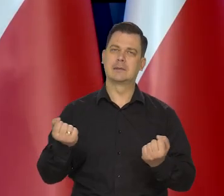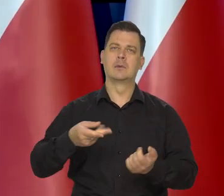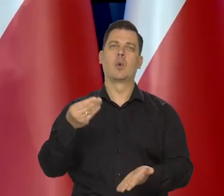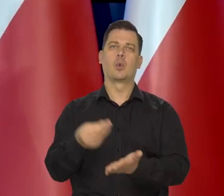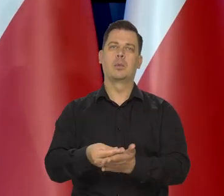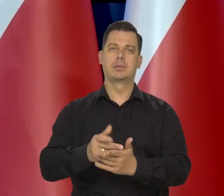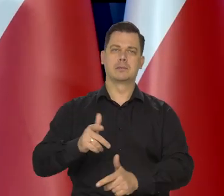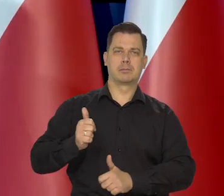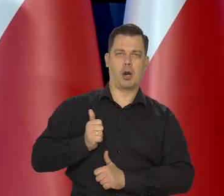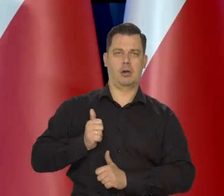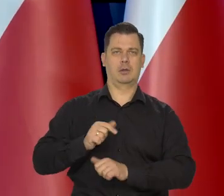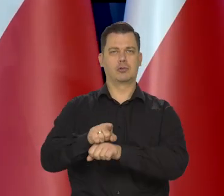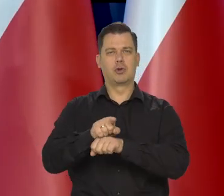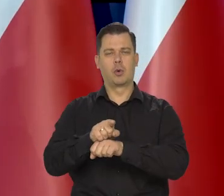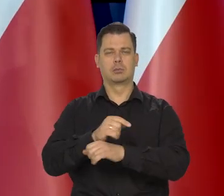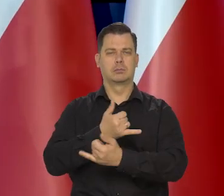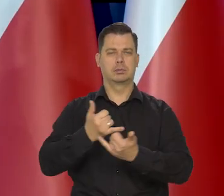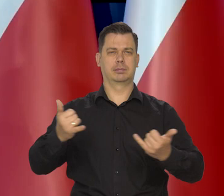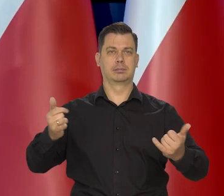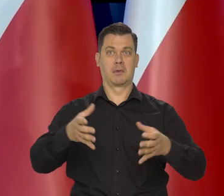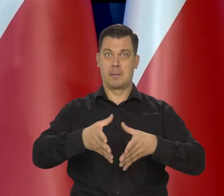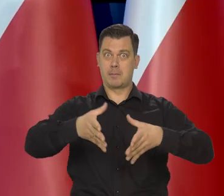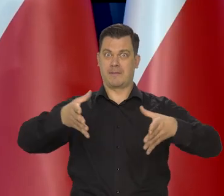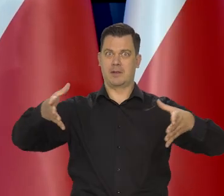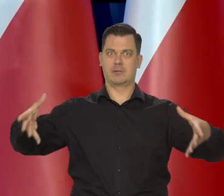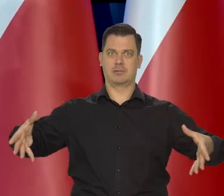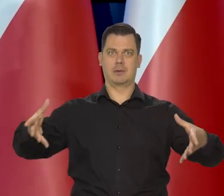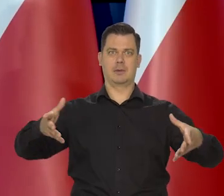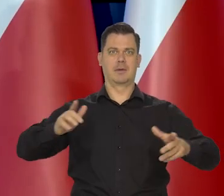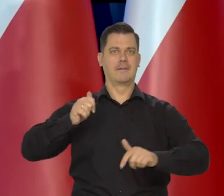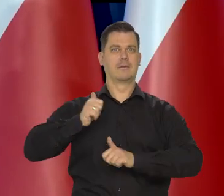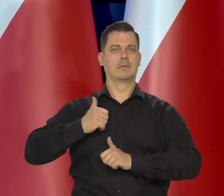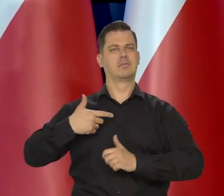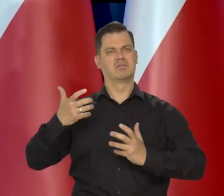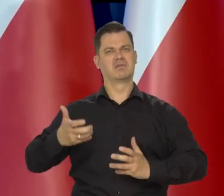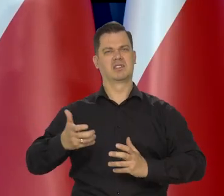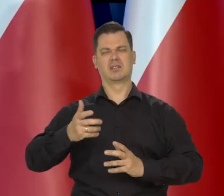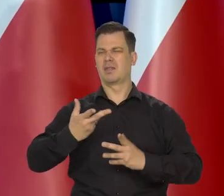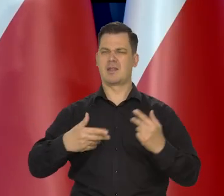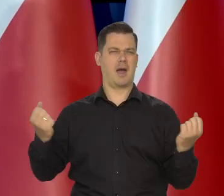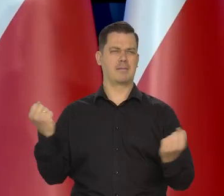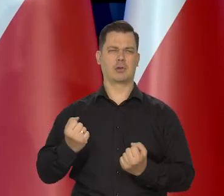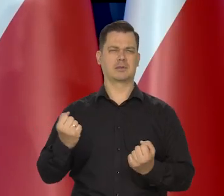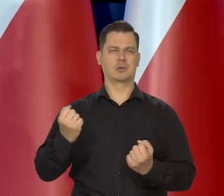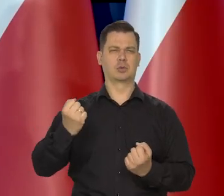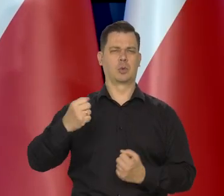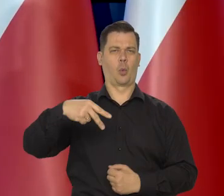zakup uzbrojenia, powiększenie naszej armii. Chcielibyśmy być na jej silniejszą armią Europejską,